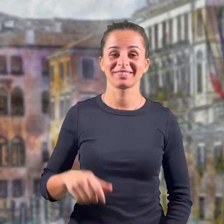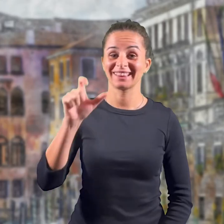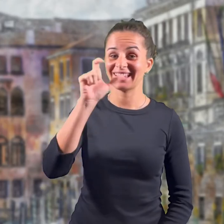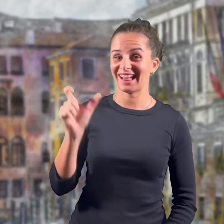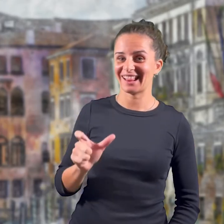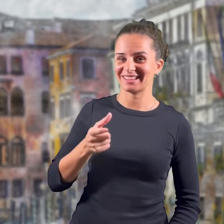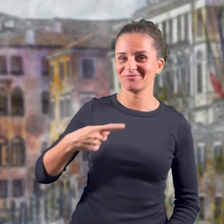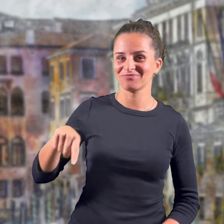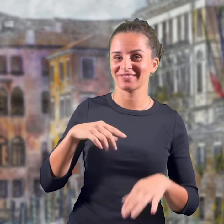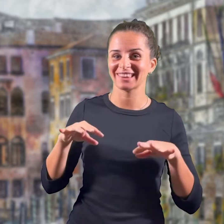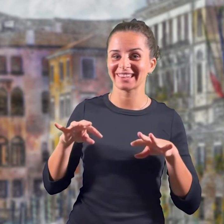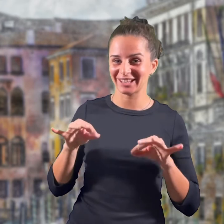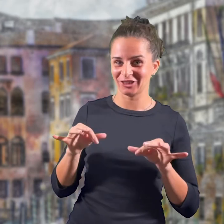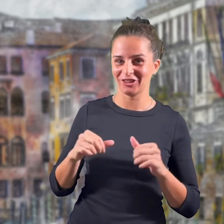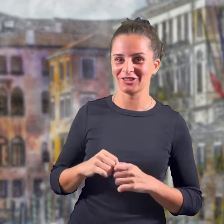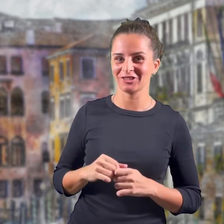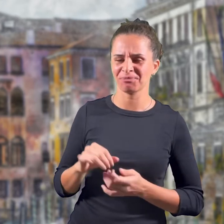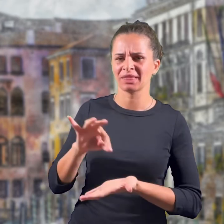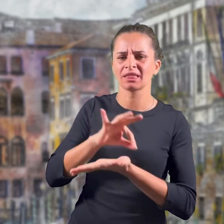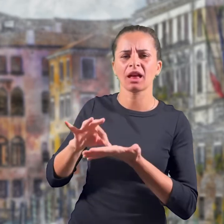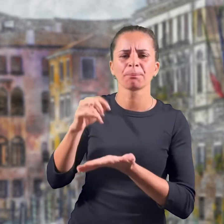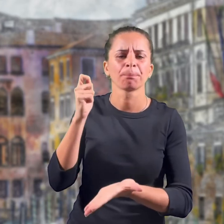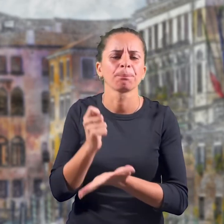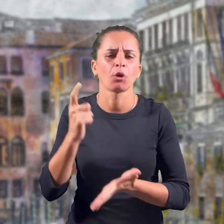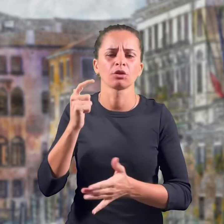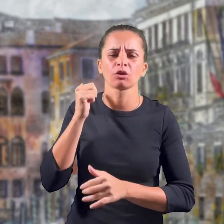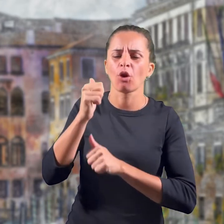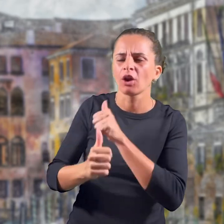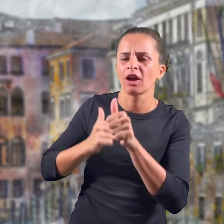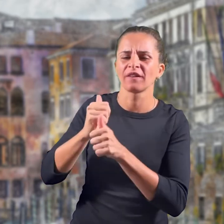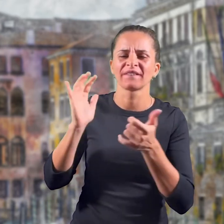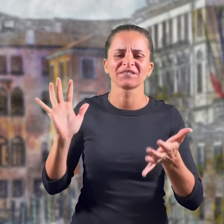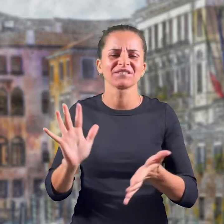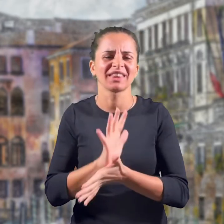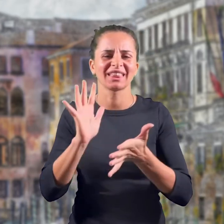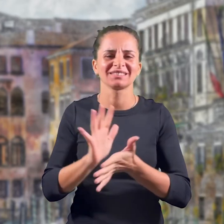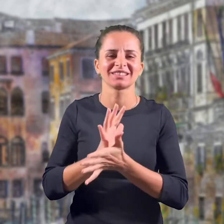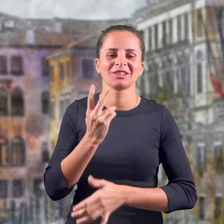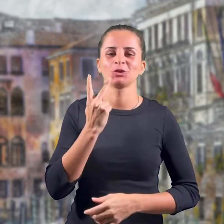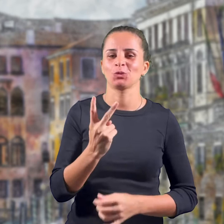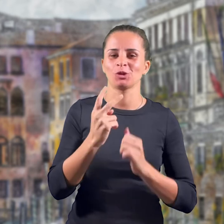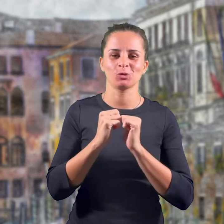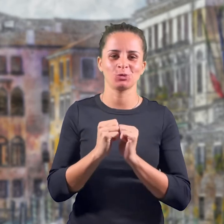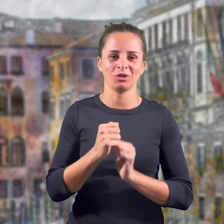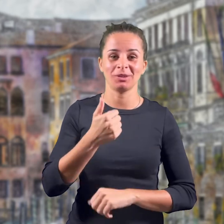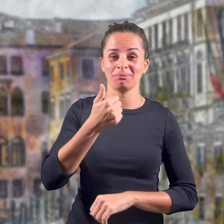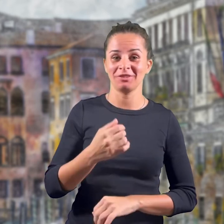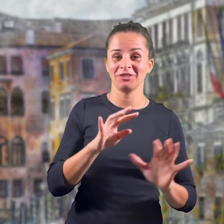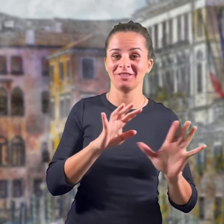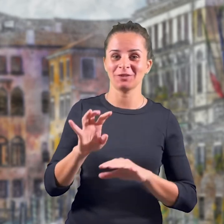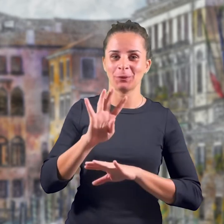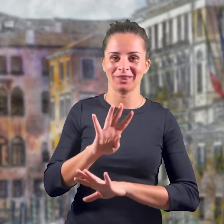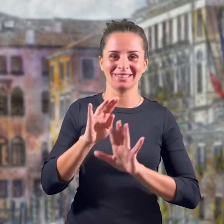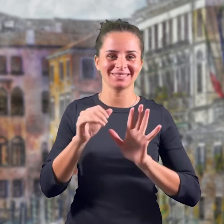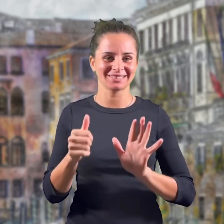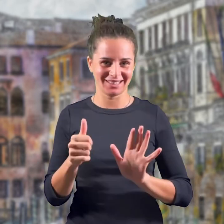L'Italia è il nostro paese e ogni anno lo festeggiamo in una data importante che ricorda il 2 giugno 1946: